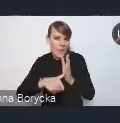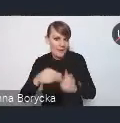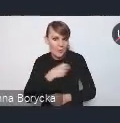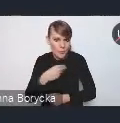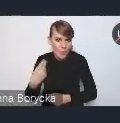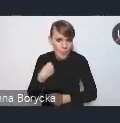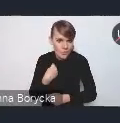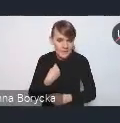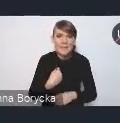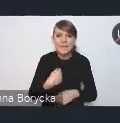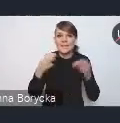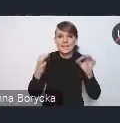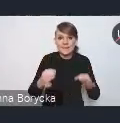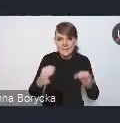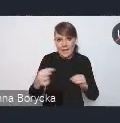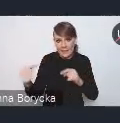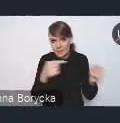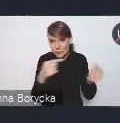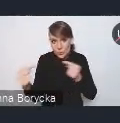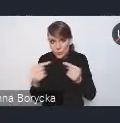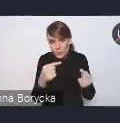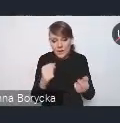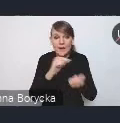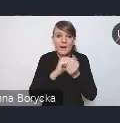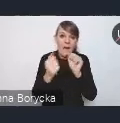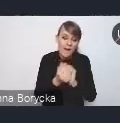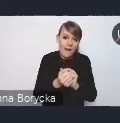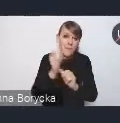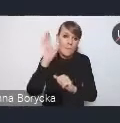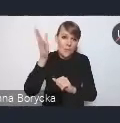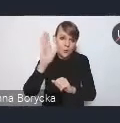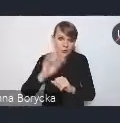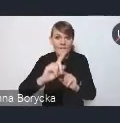w dzisiejszej dyskusji, czy w nadsyłanych do nas komentarzach